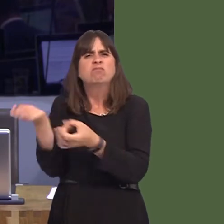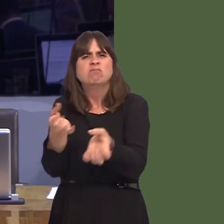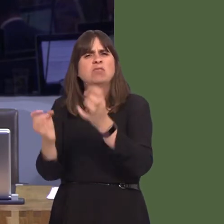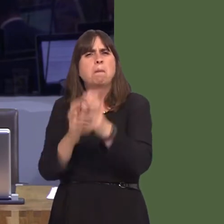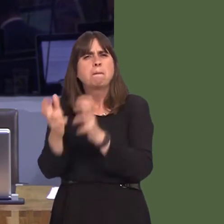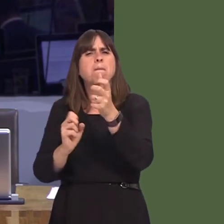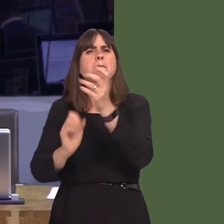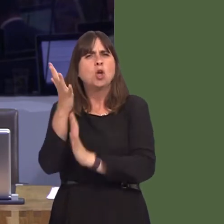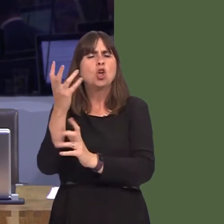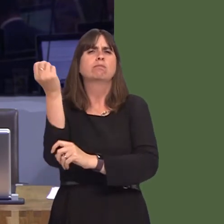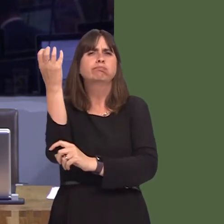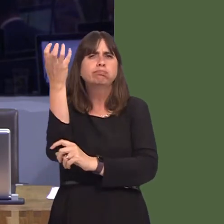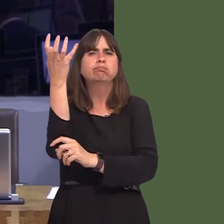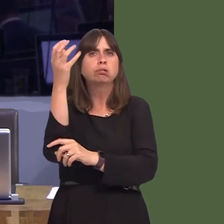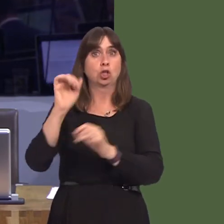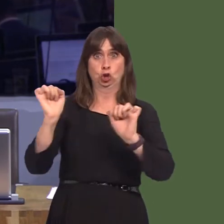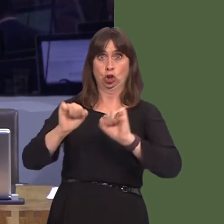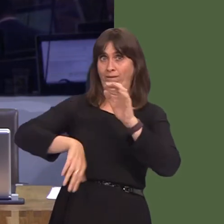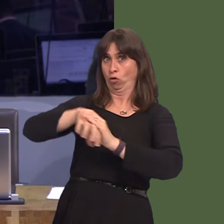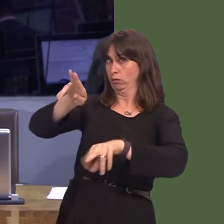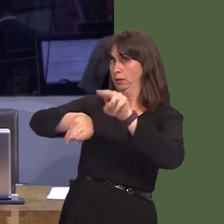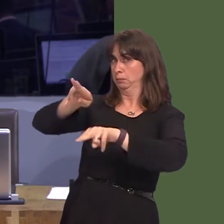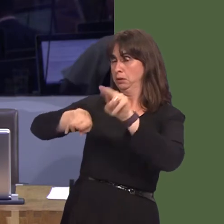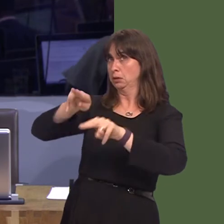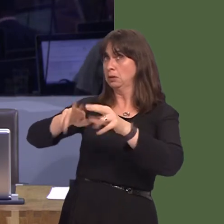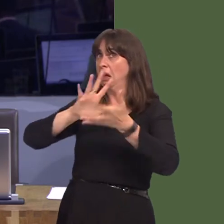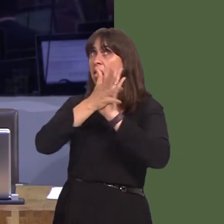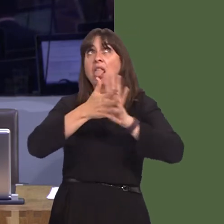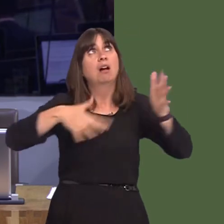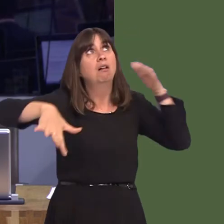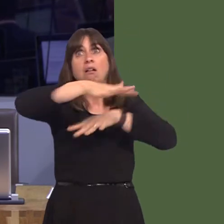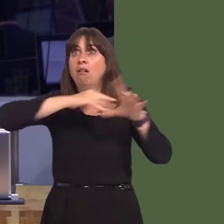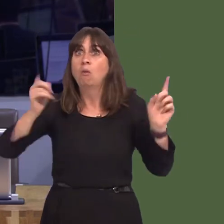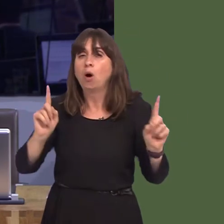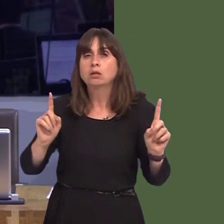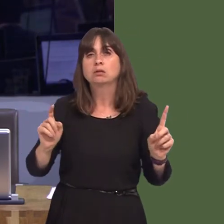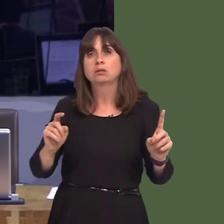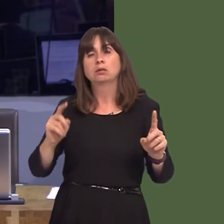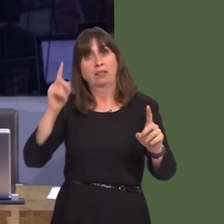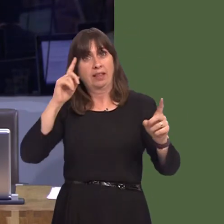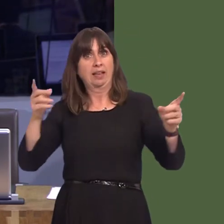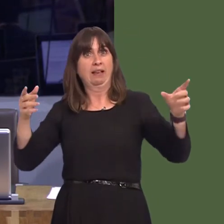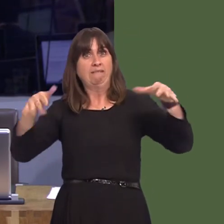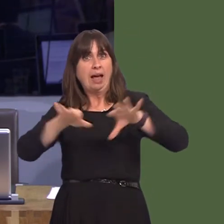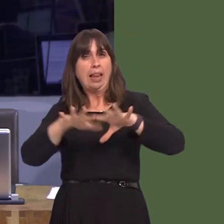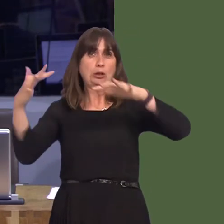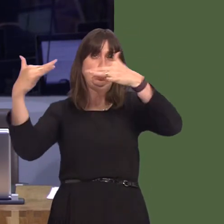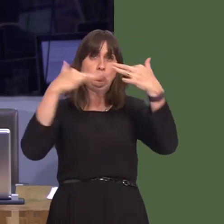not had a full environmental impact assessment done on it. It's very difficult to judge the quality of air that will affect people in Barry and Cardiff if we don't do such an environmental